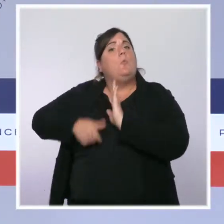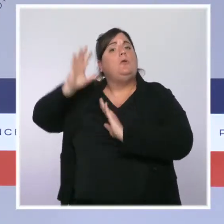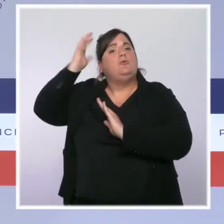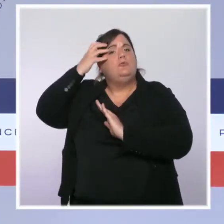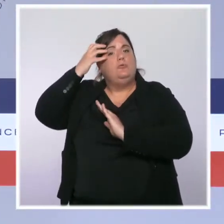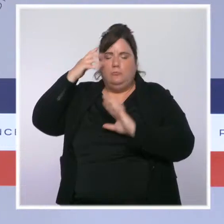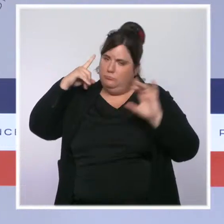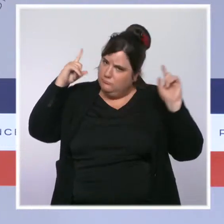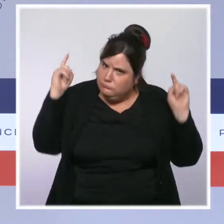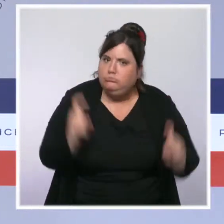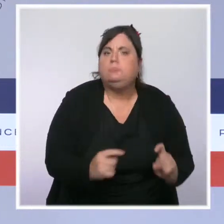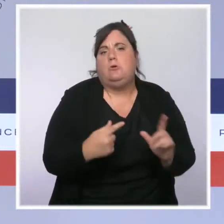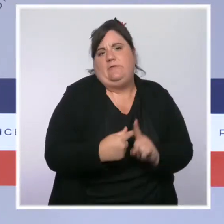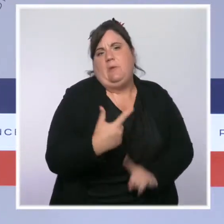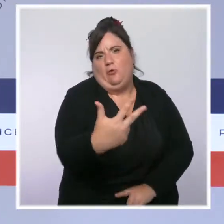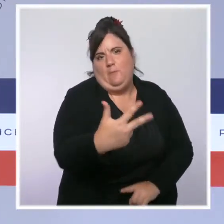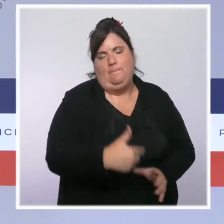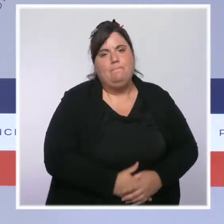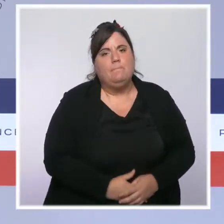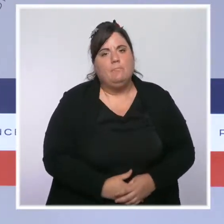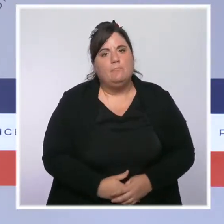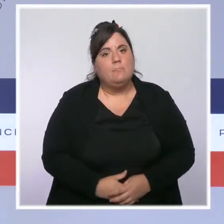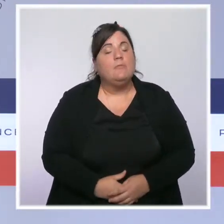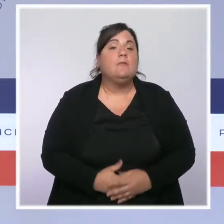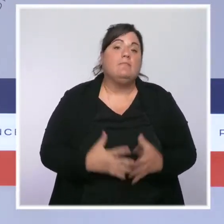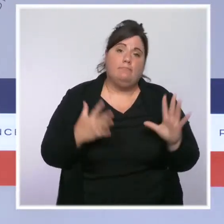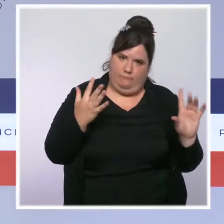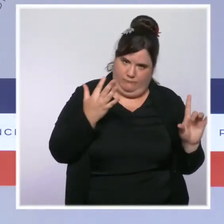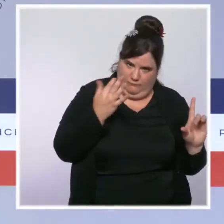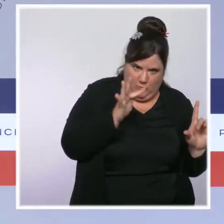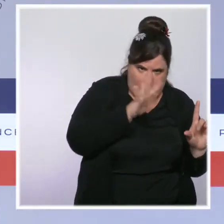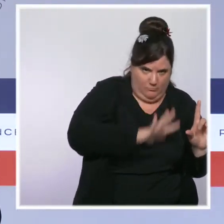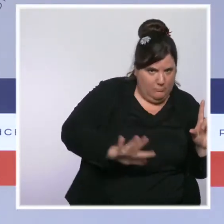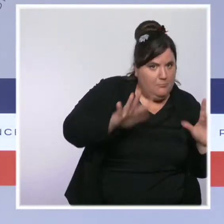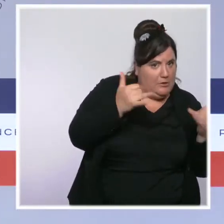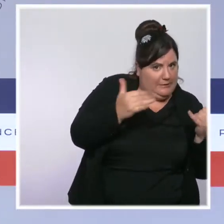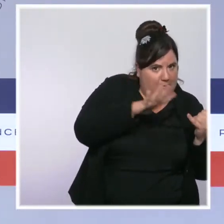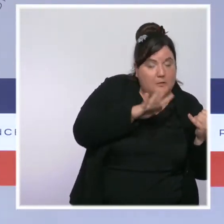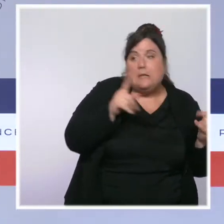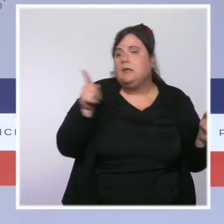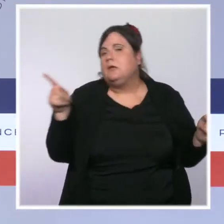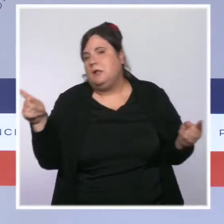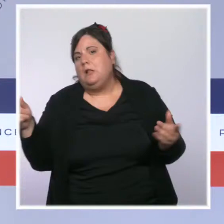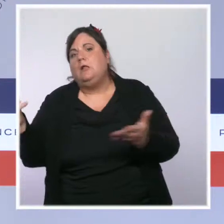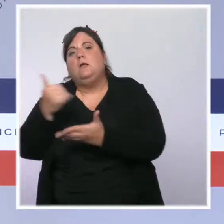Néanmoins, outre-mer la situation reste très préoccupante. Les taux d'incidence y restent très élevés,